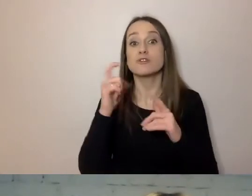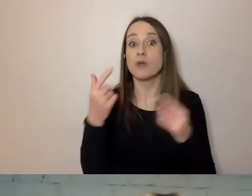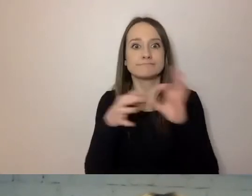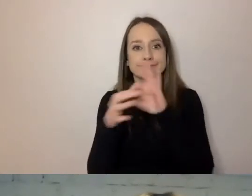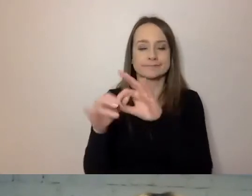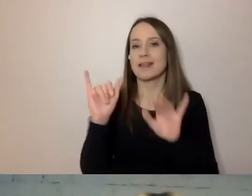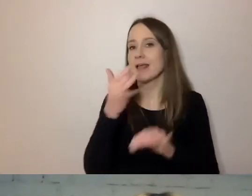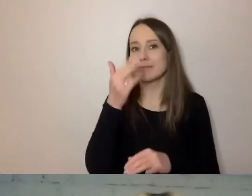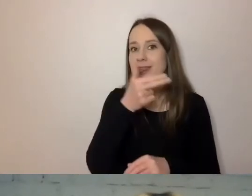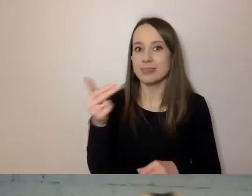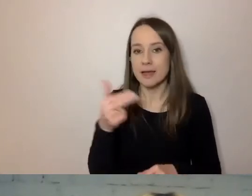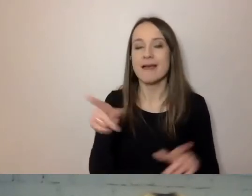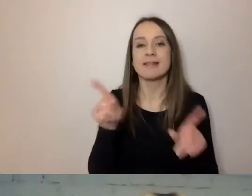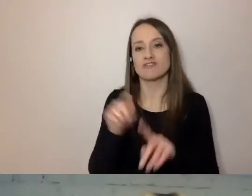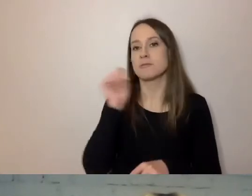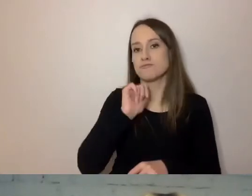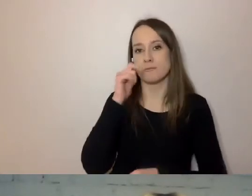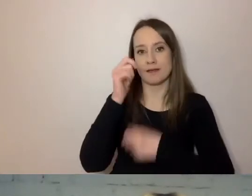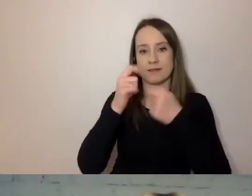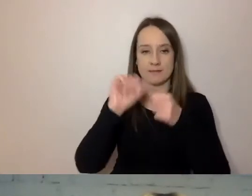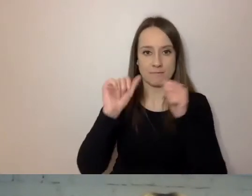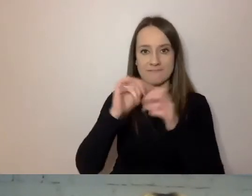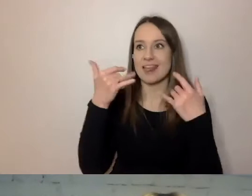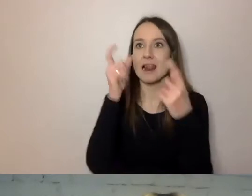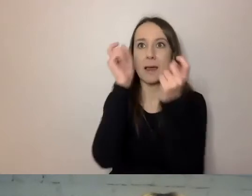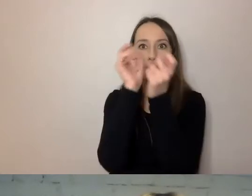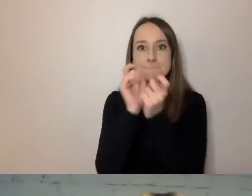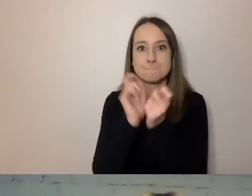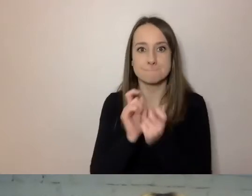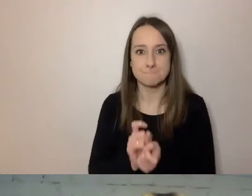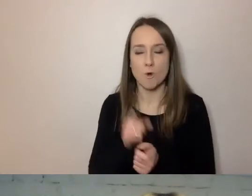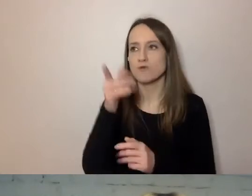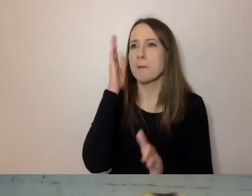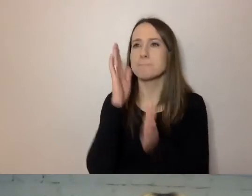i spróbować sprawdzić, ile punktów prostej polszczyzny on spełnia.